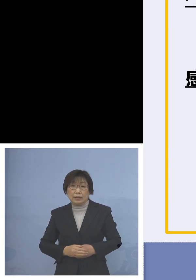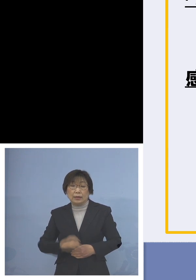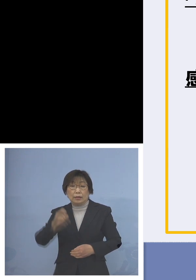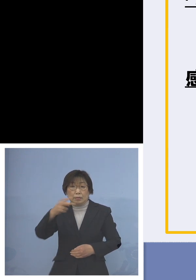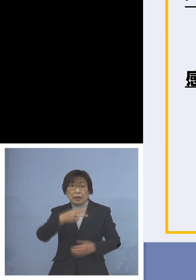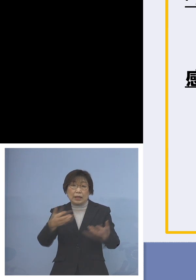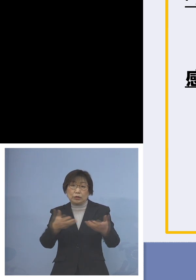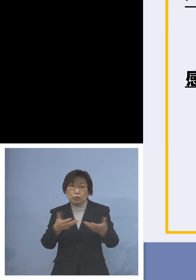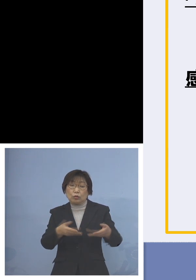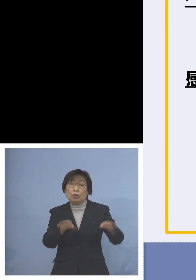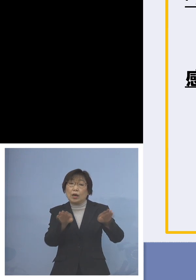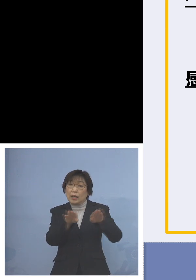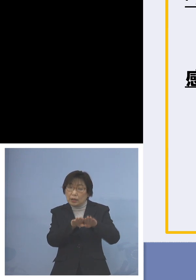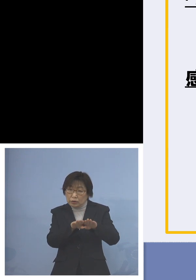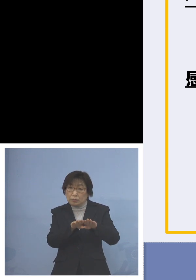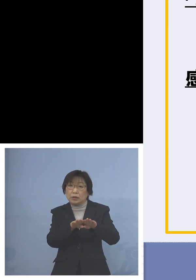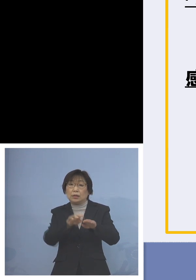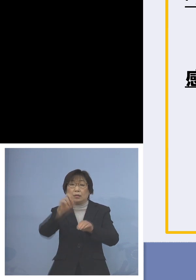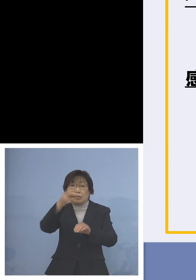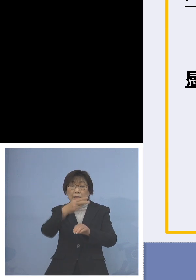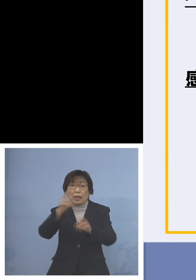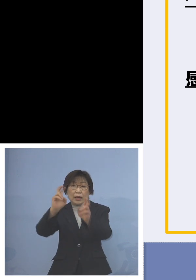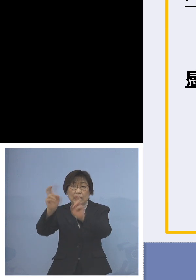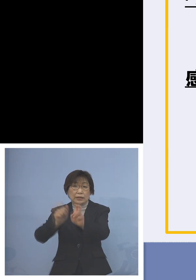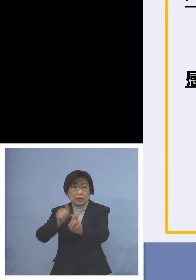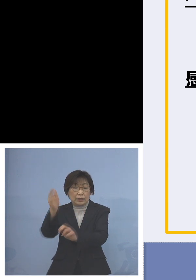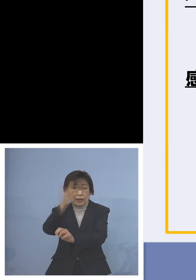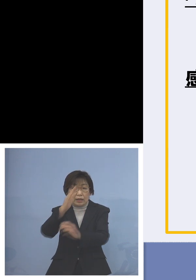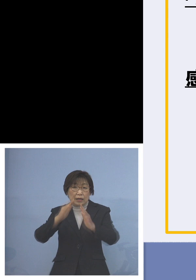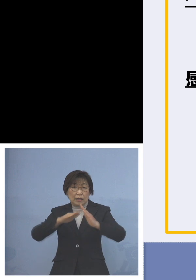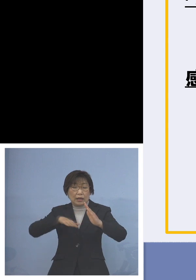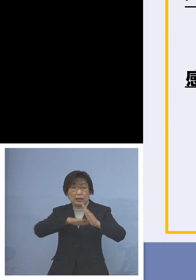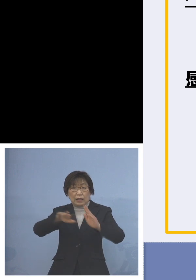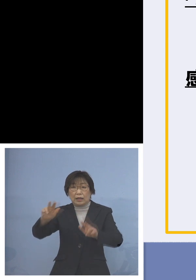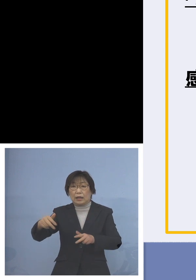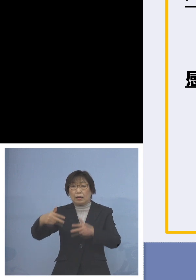あるいはリモートでといった場合 家庭で保育ができる状態に